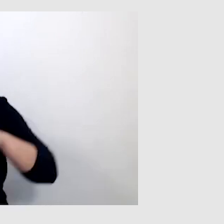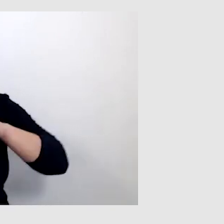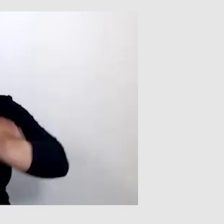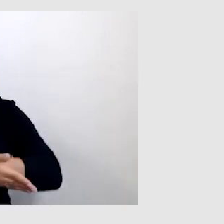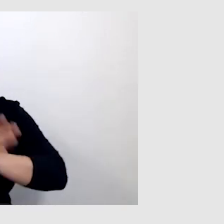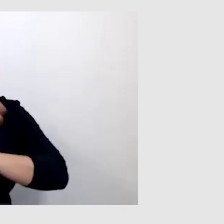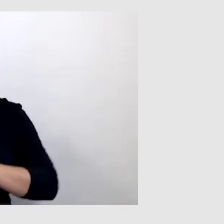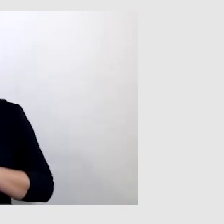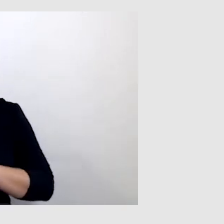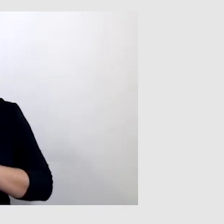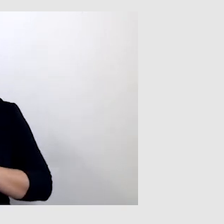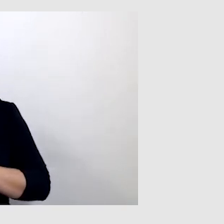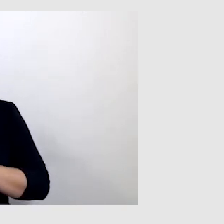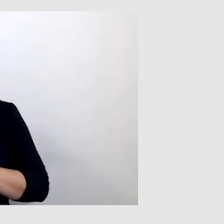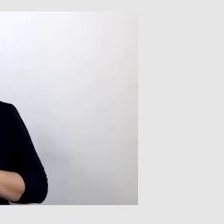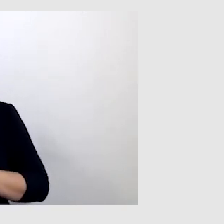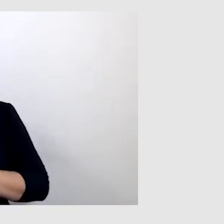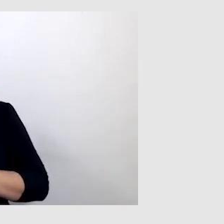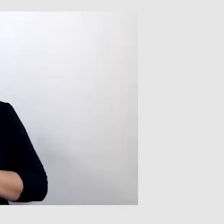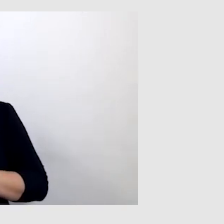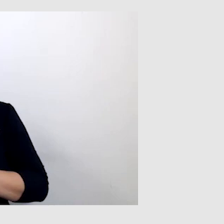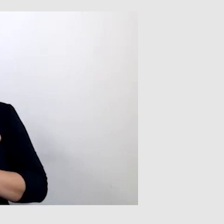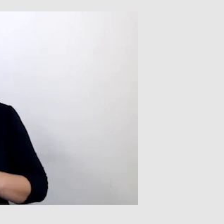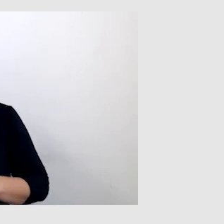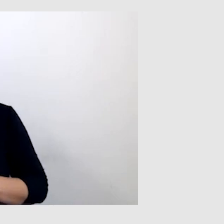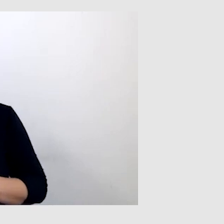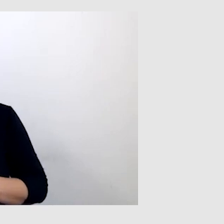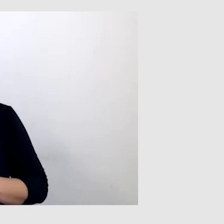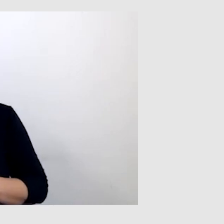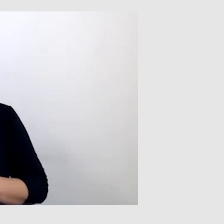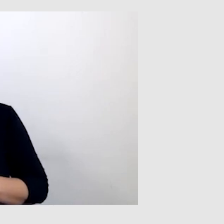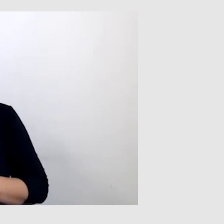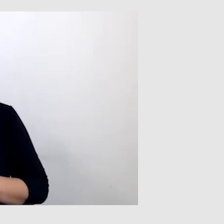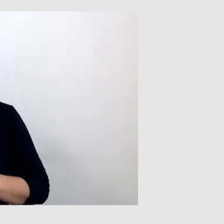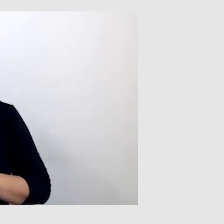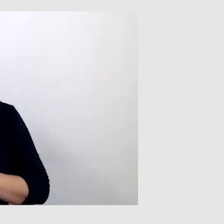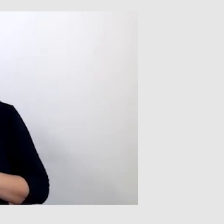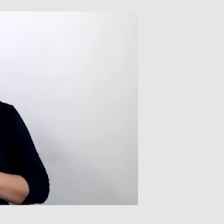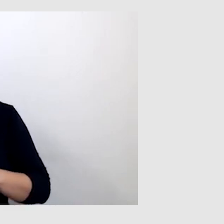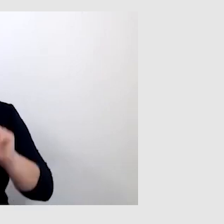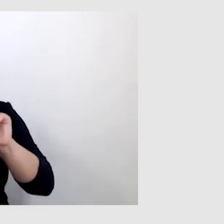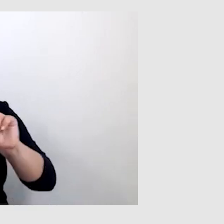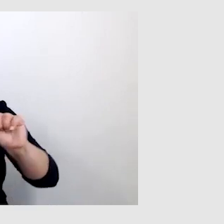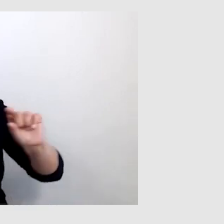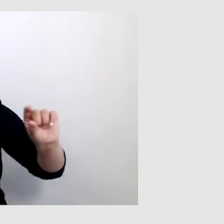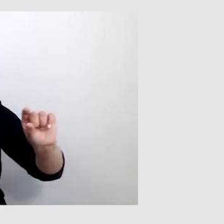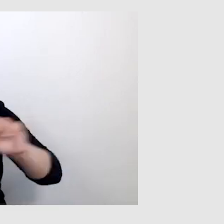i był pasek, który zasłaniał tłumacza języka migowego.